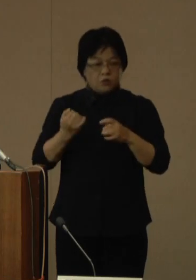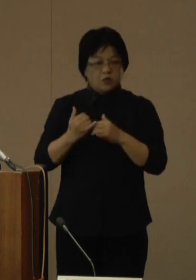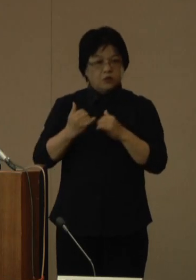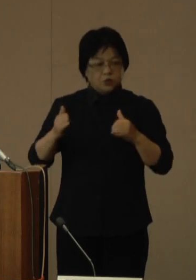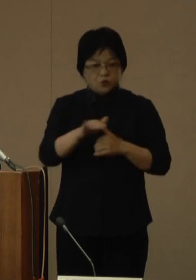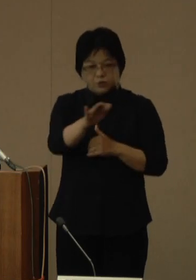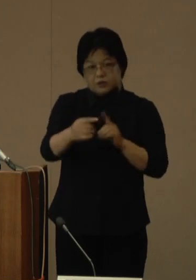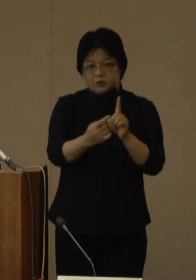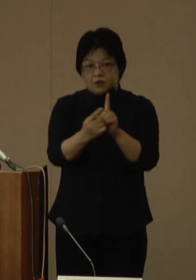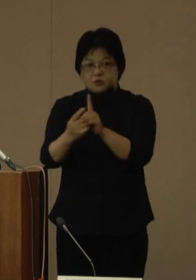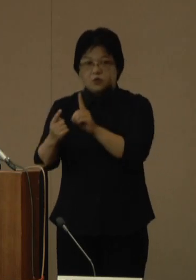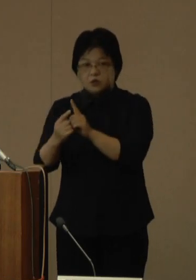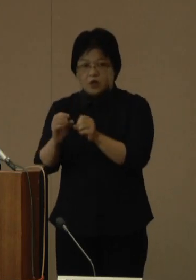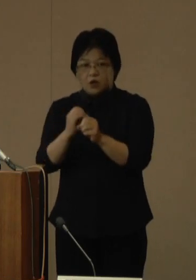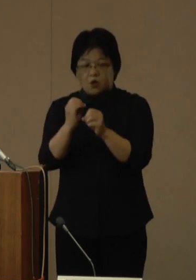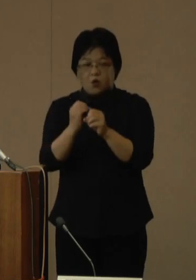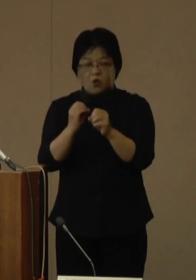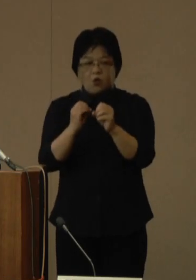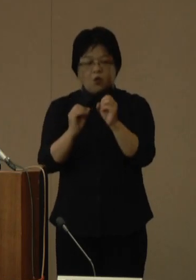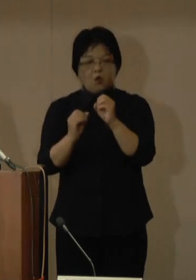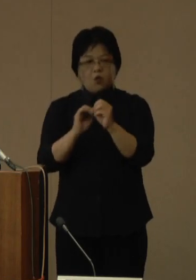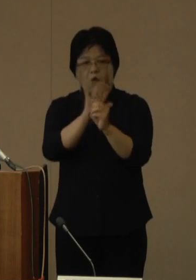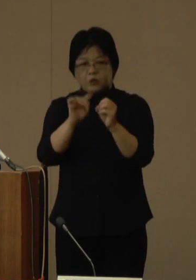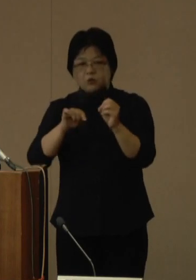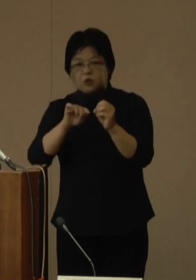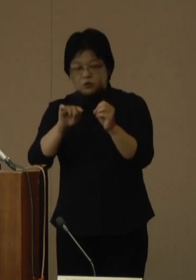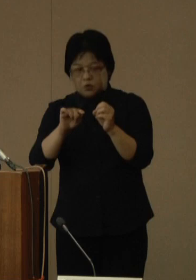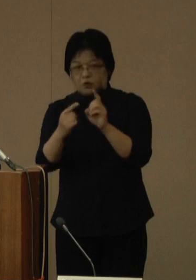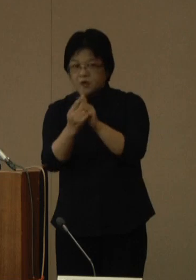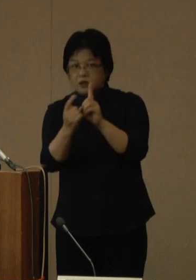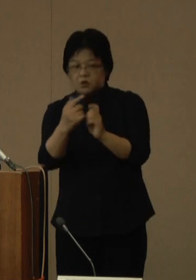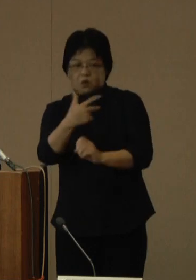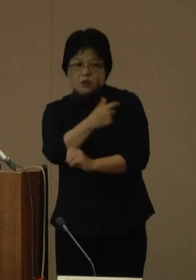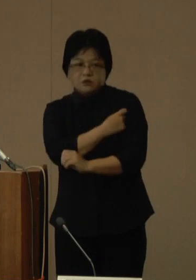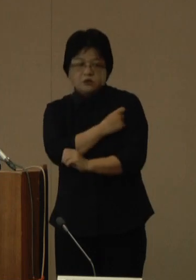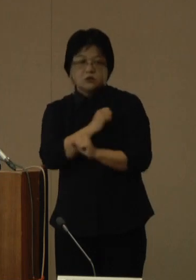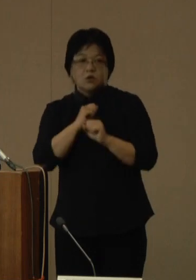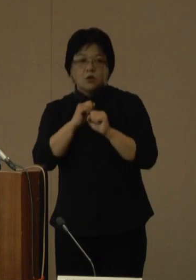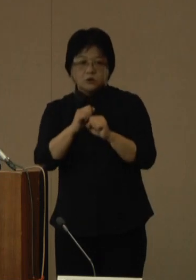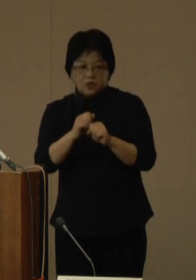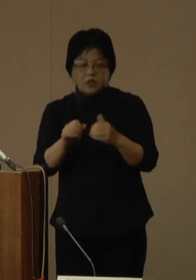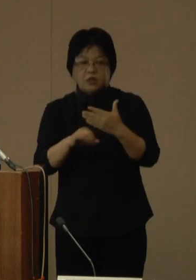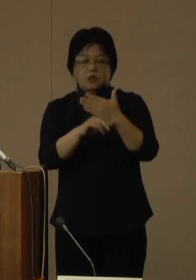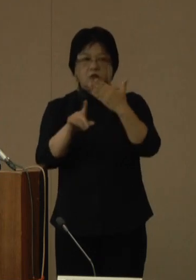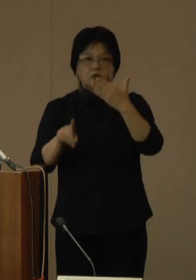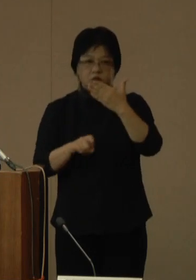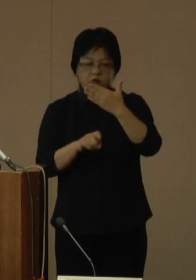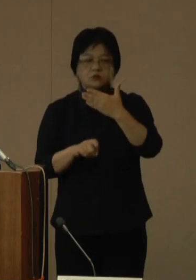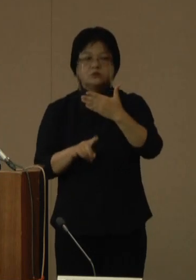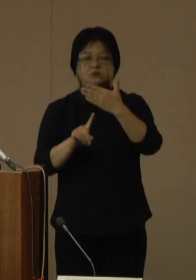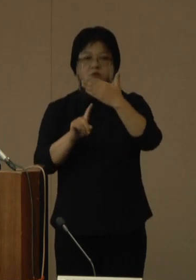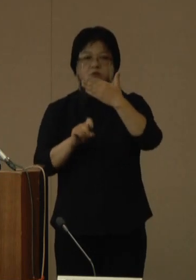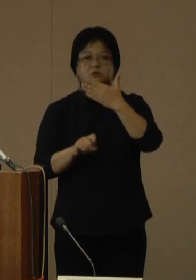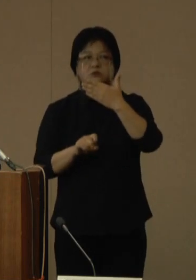オミクロン株対応ワクチンを使用し、9月23日金曜日から接種を開始する予定です